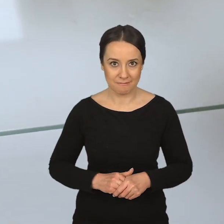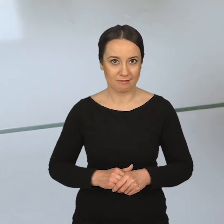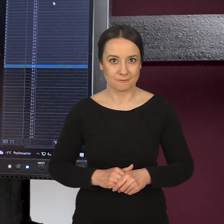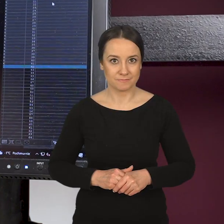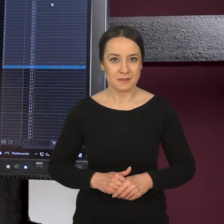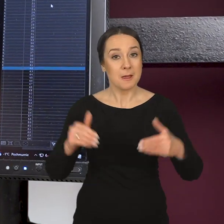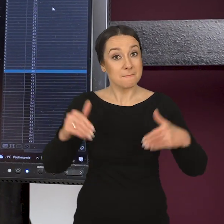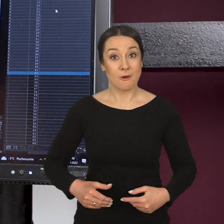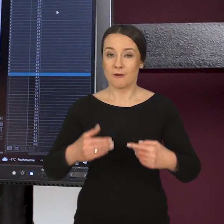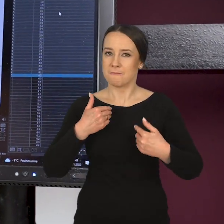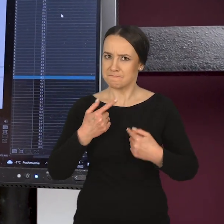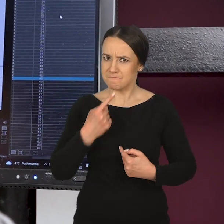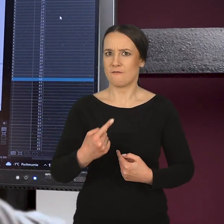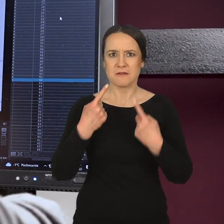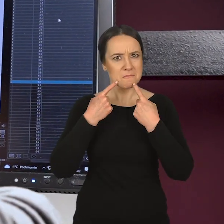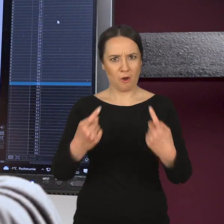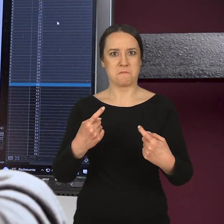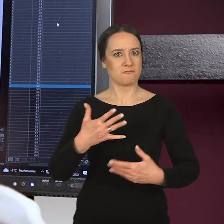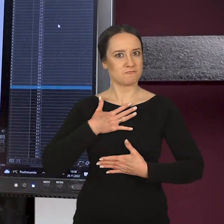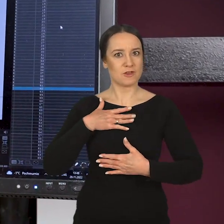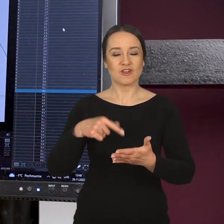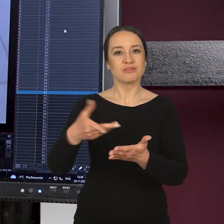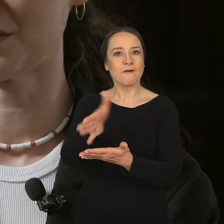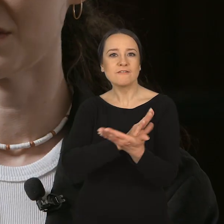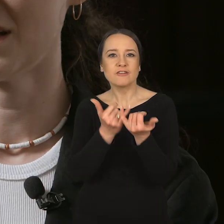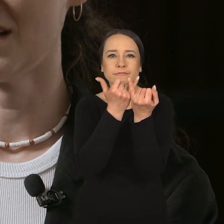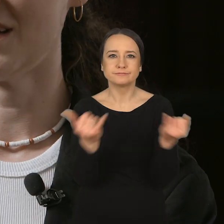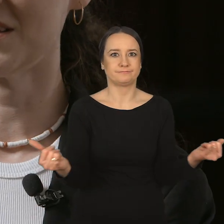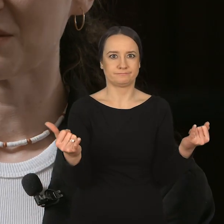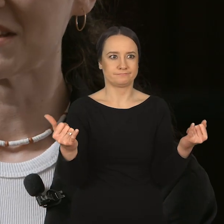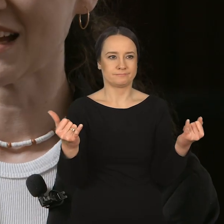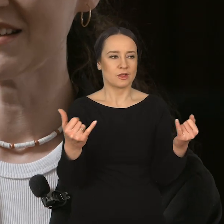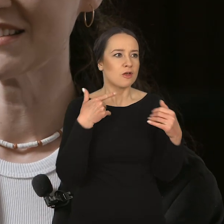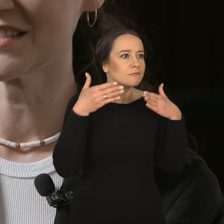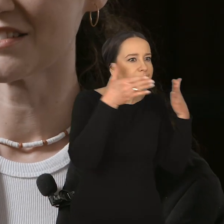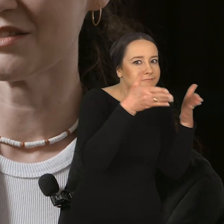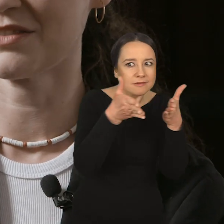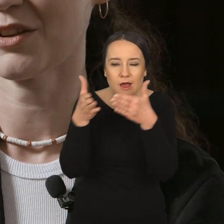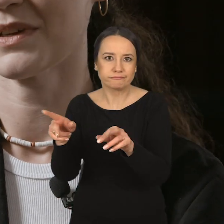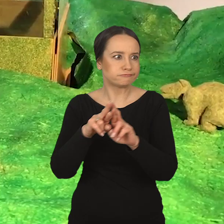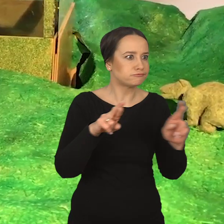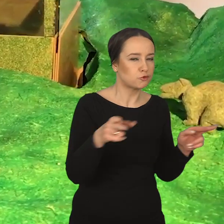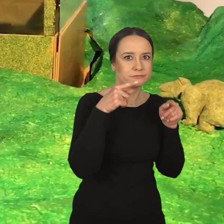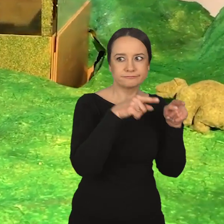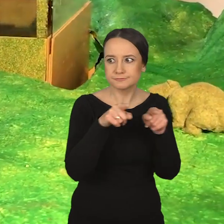Mogę powiedzieć z pełną odpowiedzialnością, że jest to wydział intermedialny, wielomedialny,